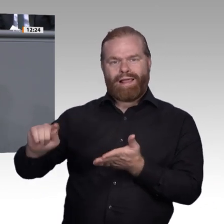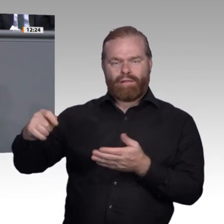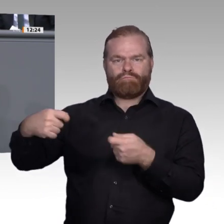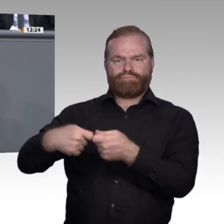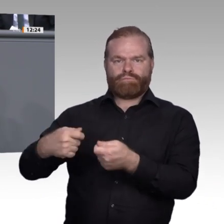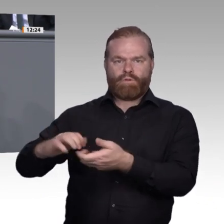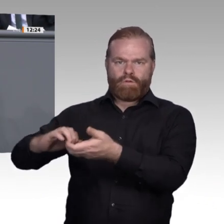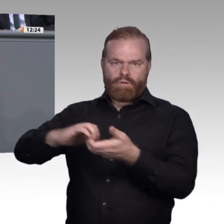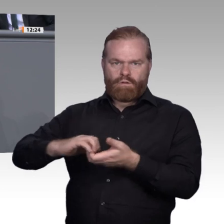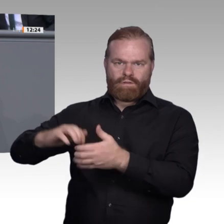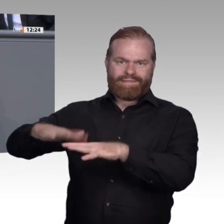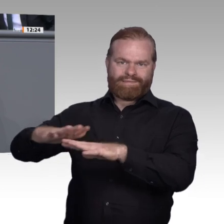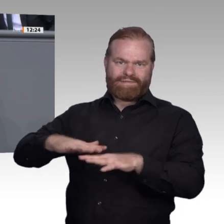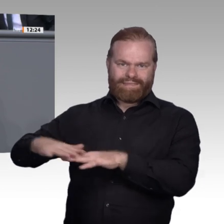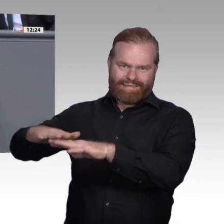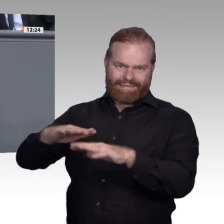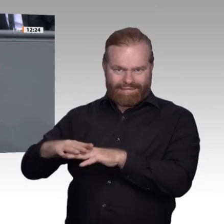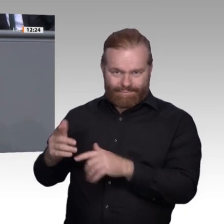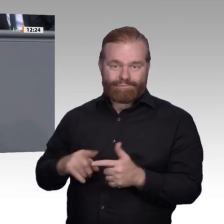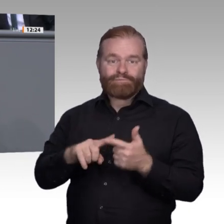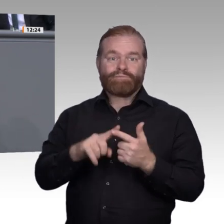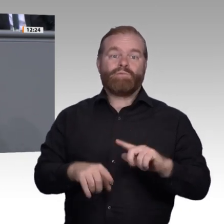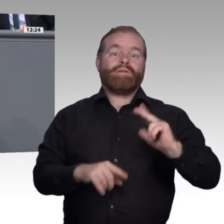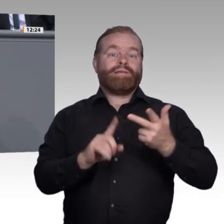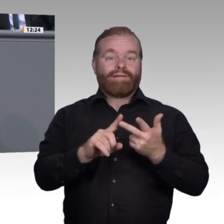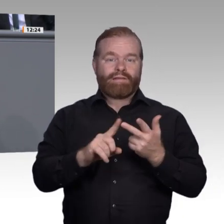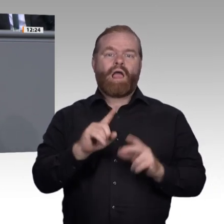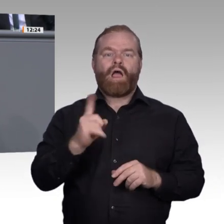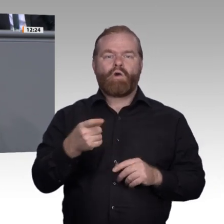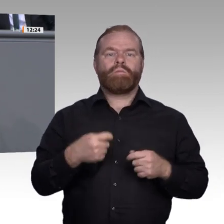Andere sollten hier schleunigst nachziehen. Wenn das alles gelingt, dann beschweren